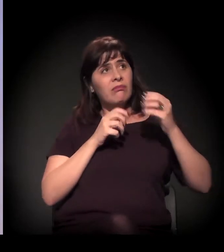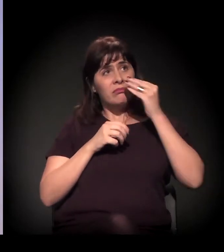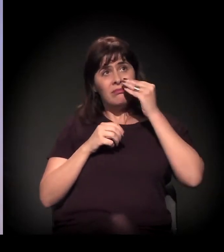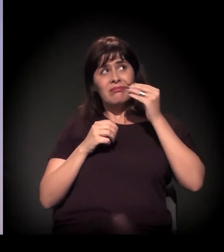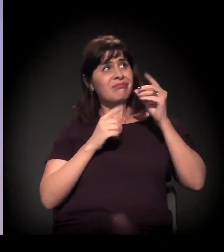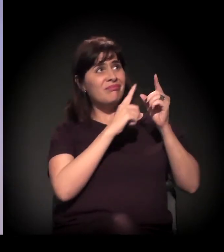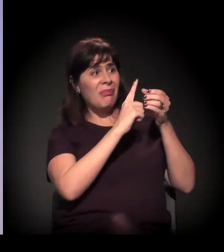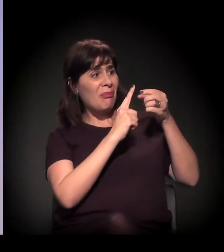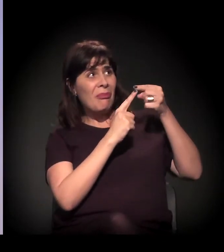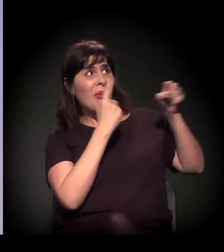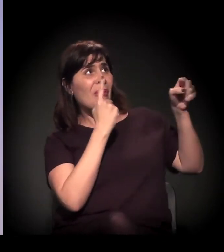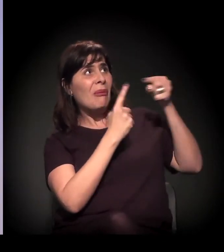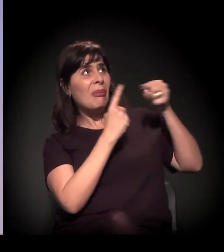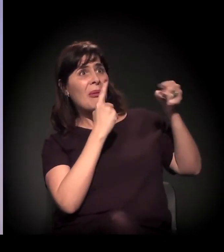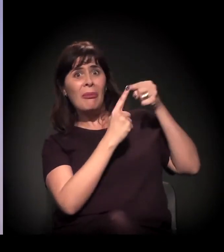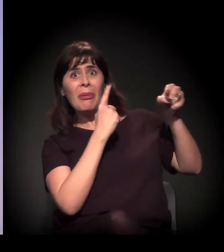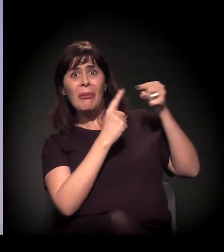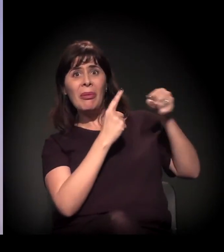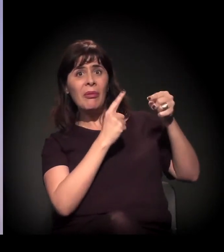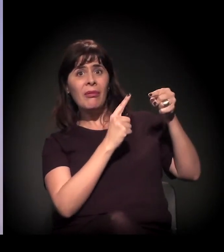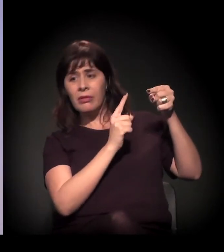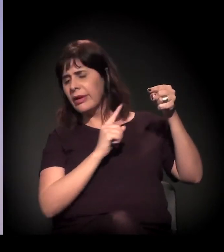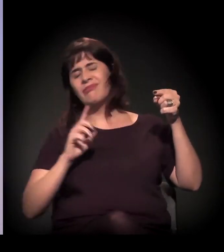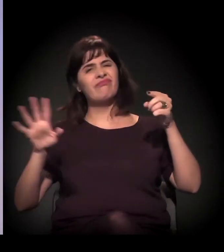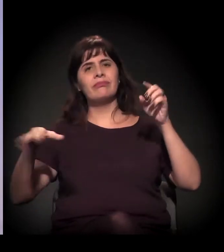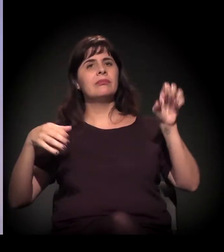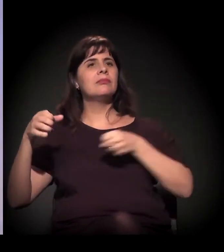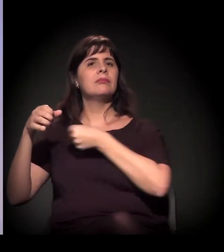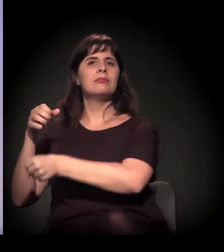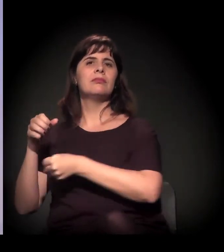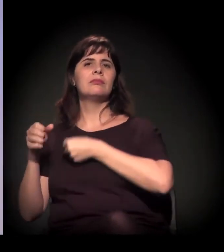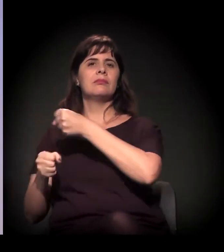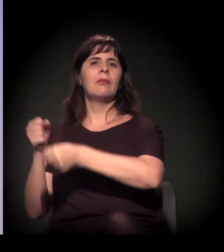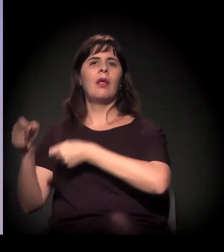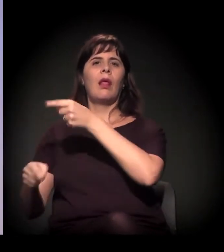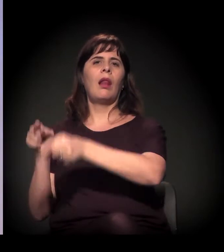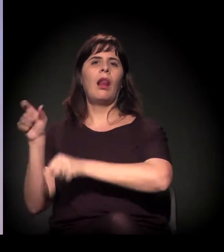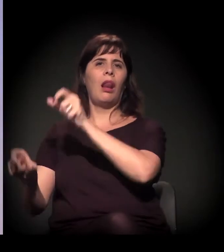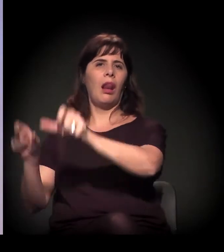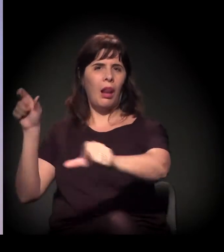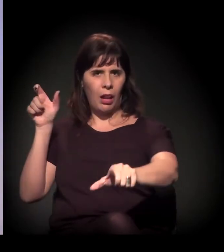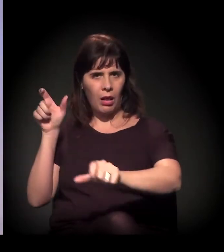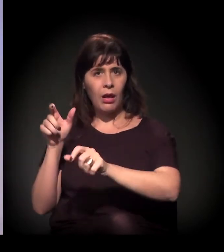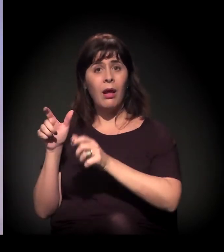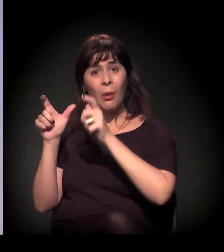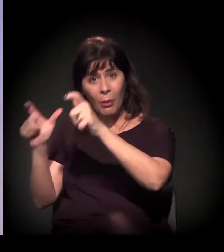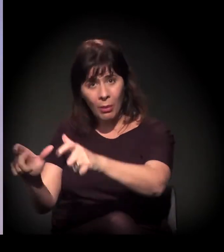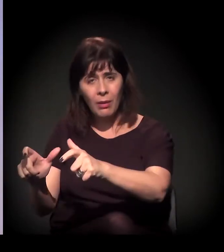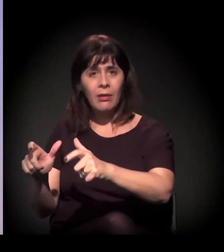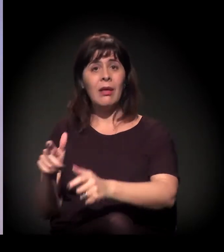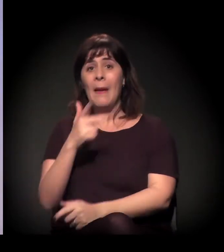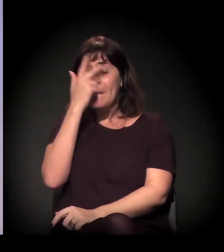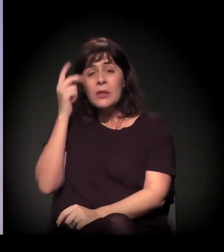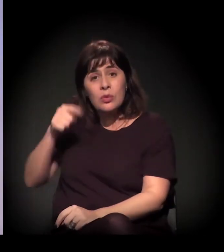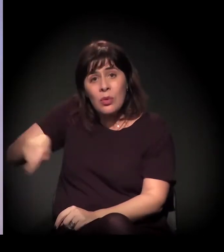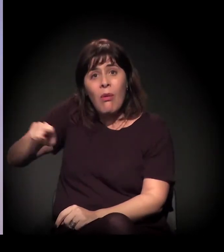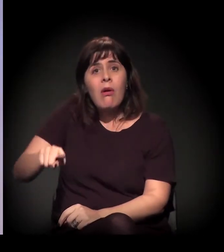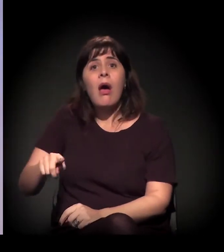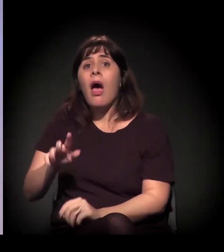não usam nenhuma substância, nenhuma droga. Às vezes, são pessoas que têm até um transtorno mental, mas não usam nenhuma substância.